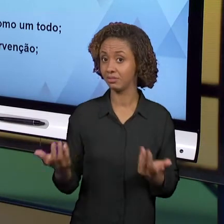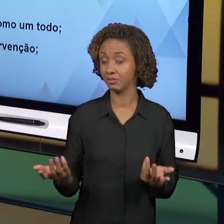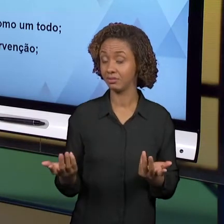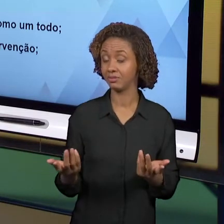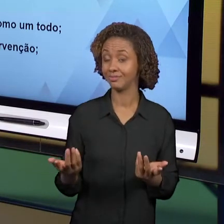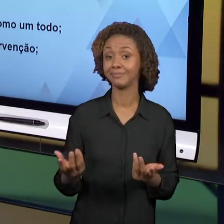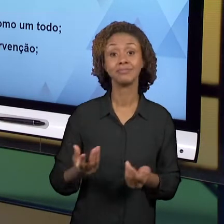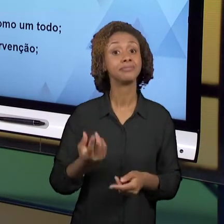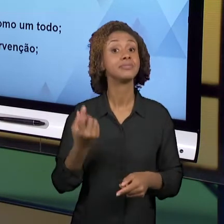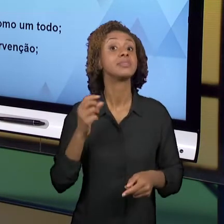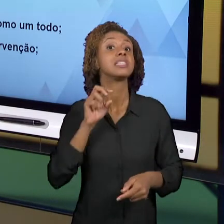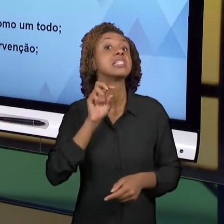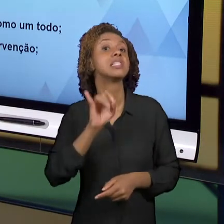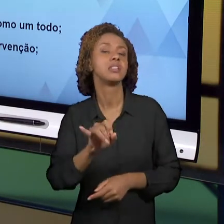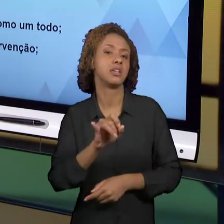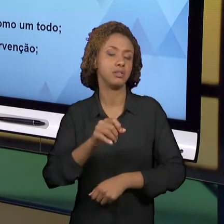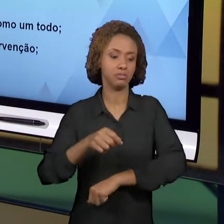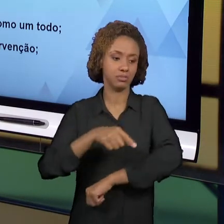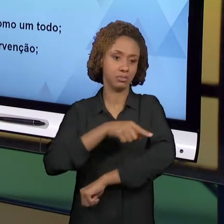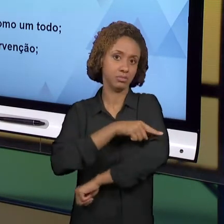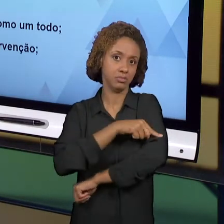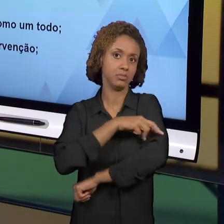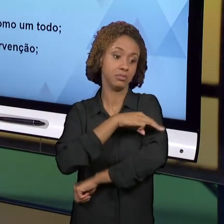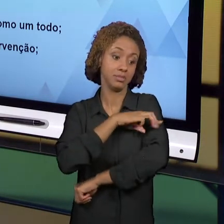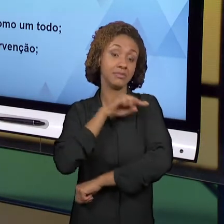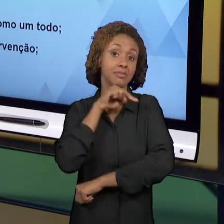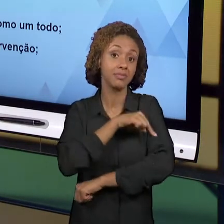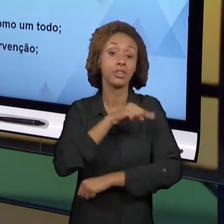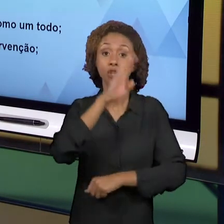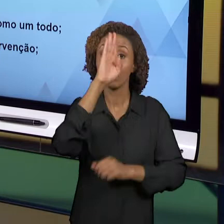PRIORITARIAMENTE DEVEM FOCAR NO LER E NO